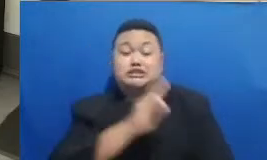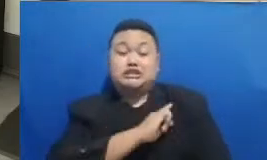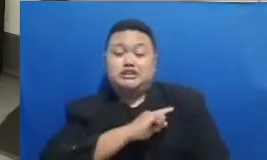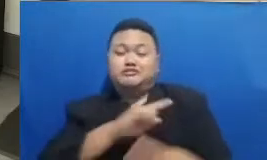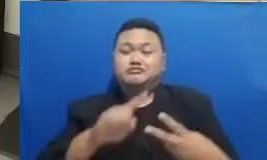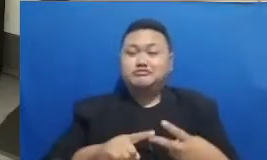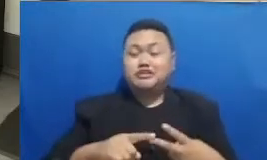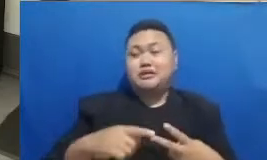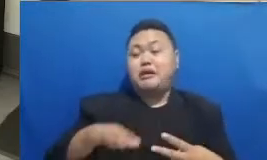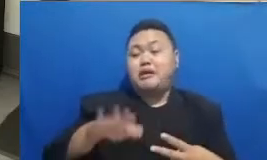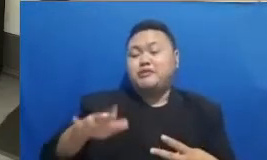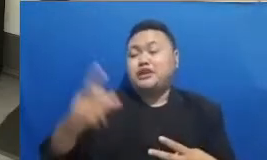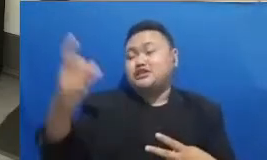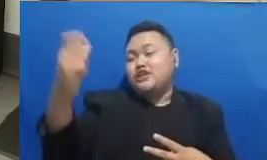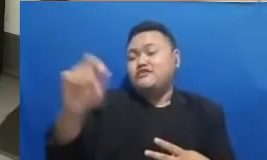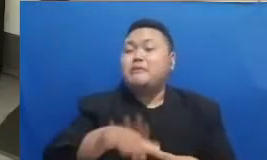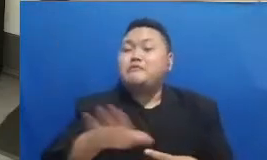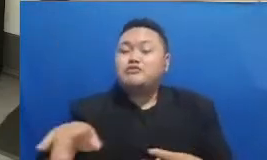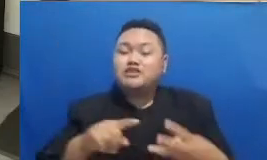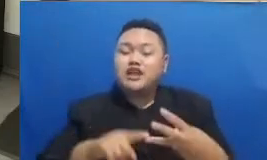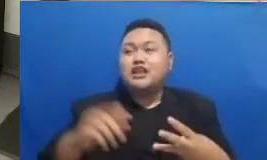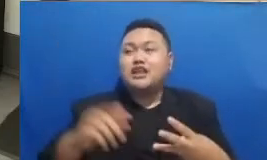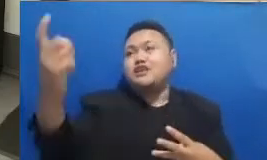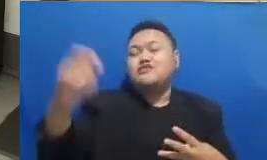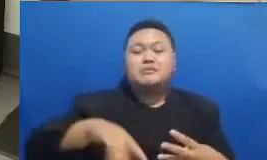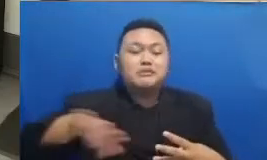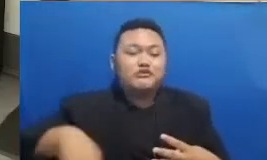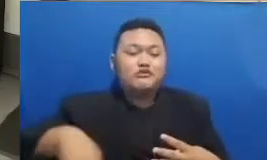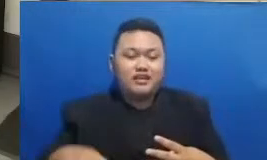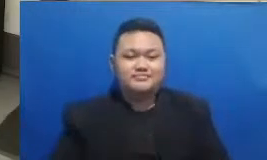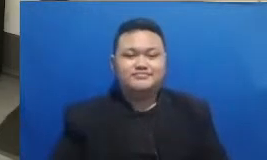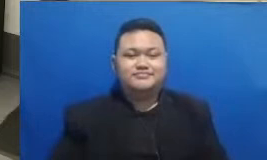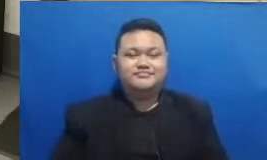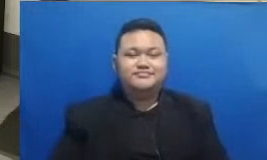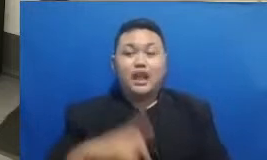Nah itu keren apa O ke sekarang ternyata kita sudah mendapatkan pemenangnya panitia ya